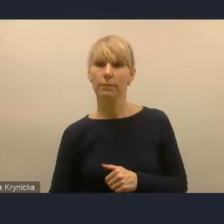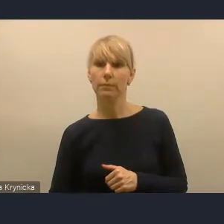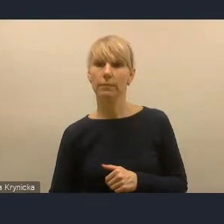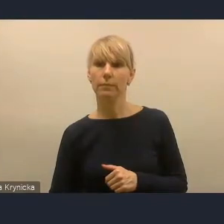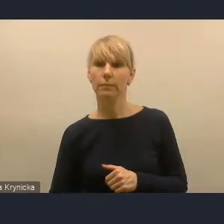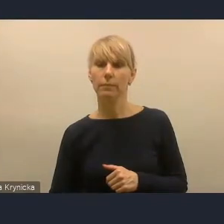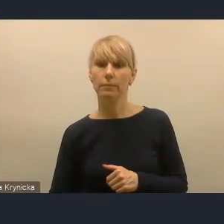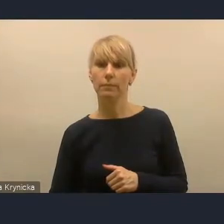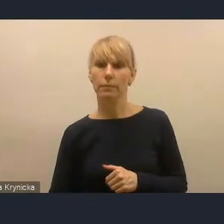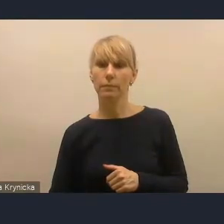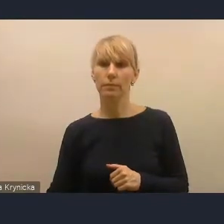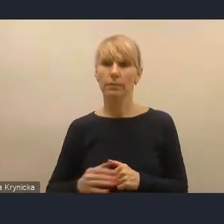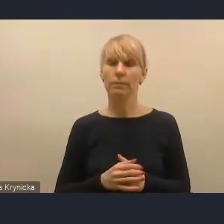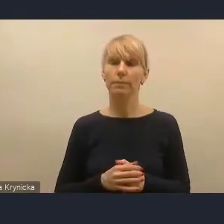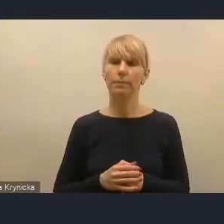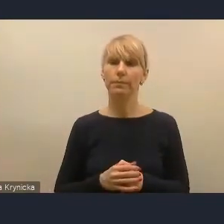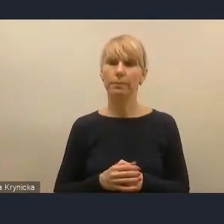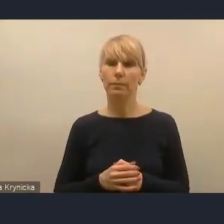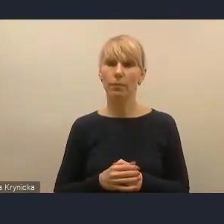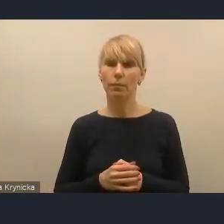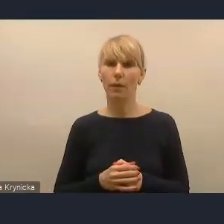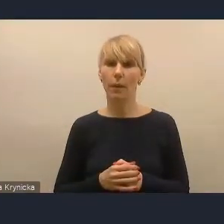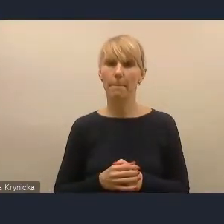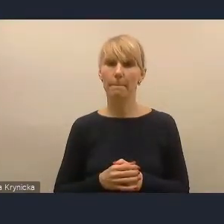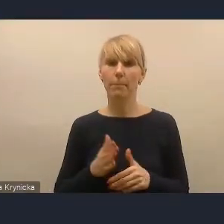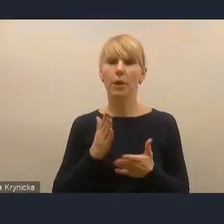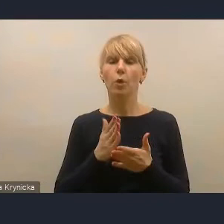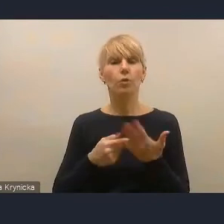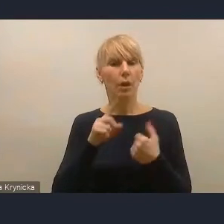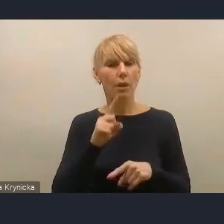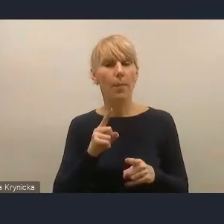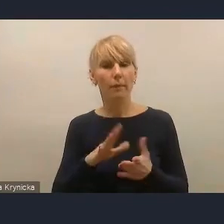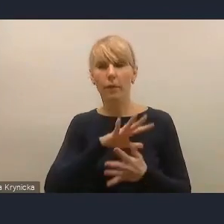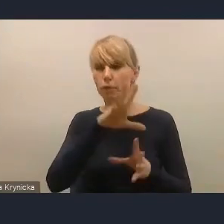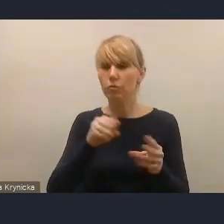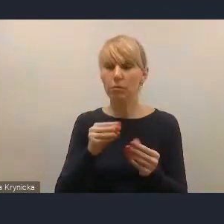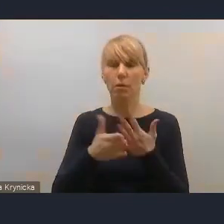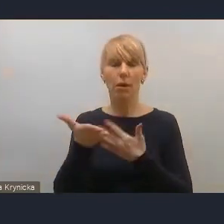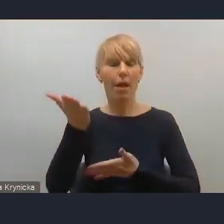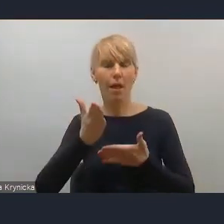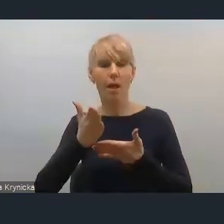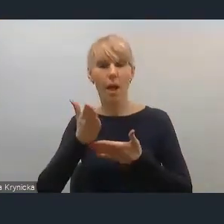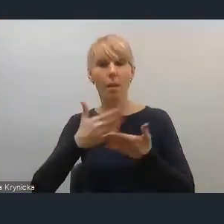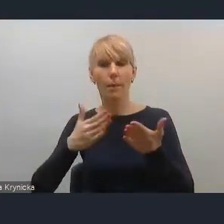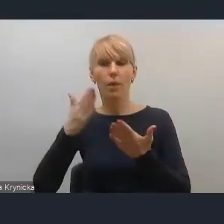Pani Joanna już, że tak powiem, mówiła, że tak naprawdę wszystkie elementy, które chciała powiedzieć, to są już poruszone,